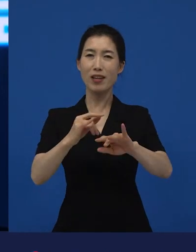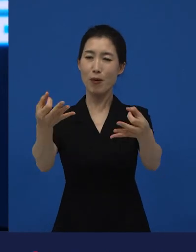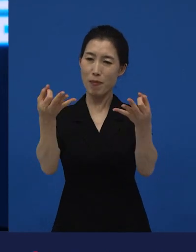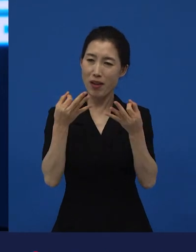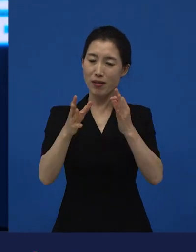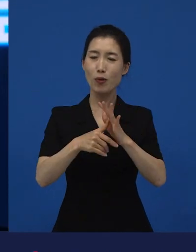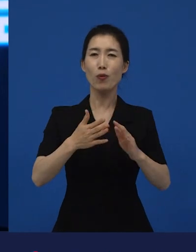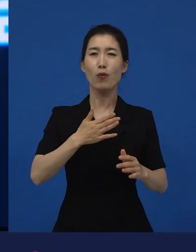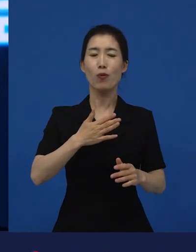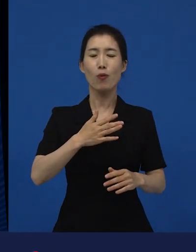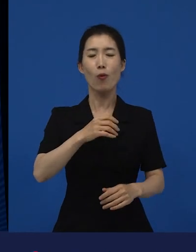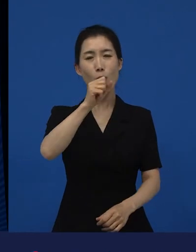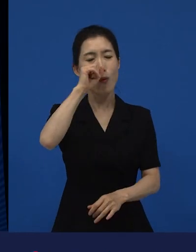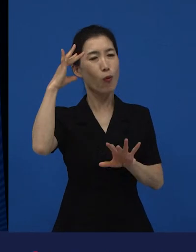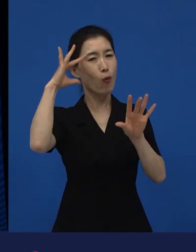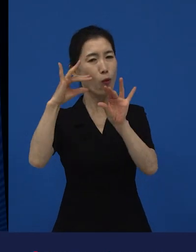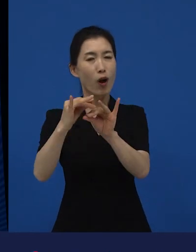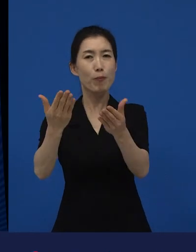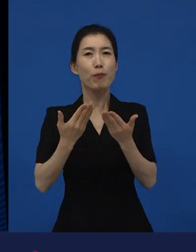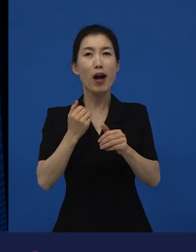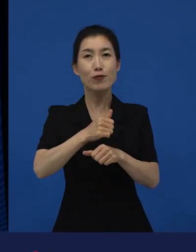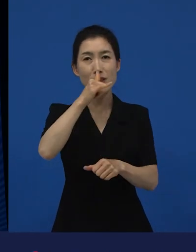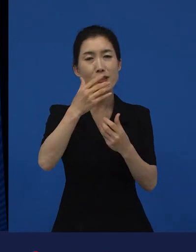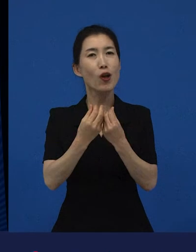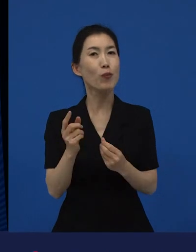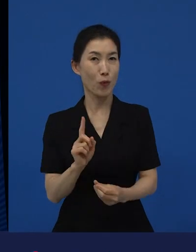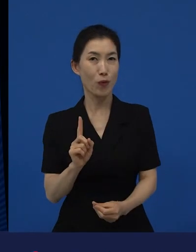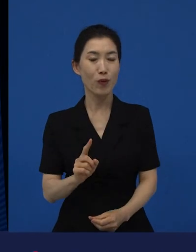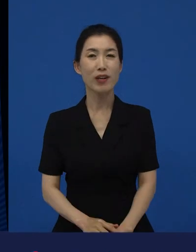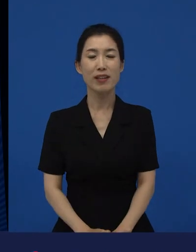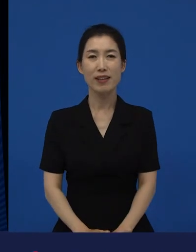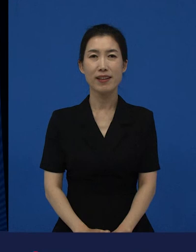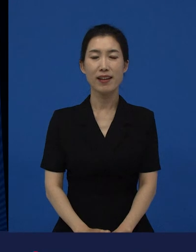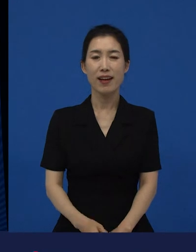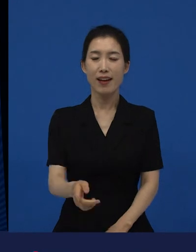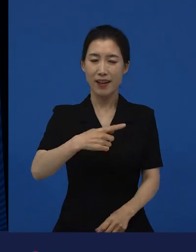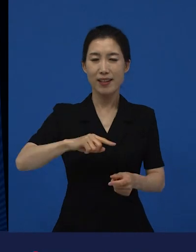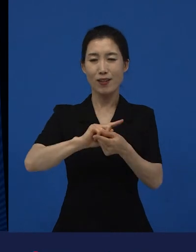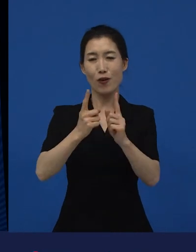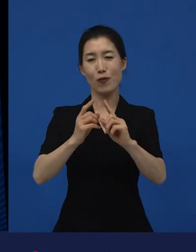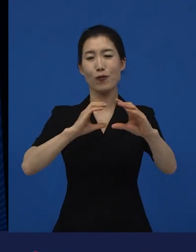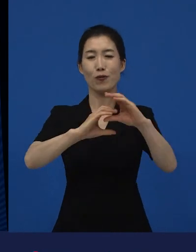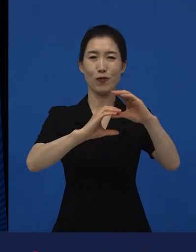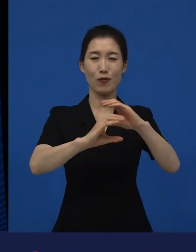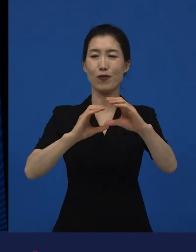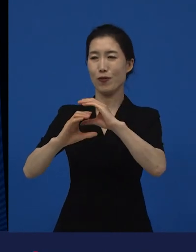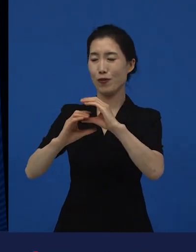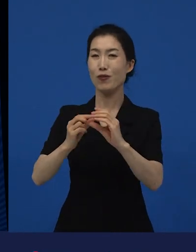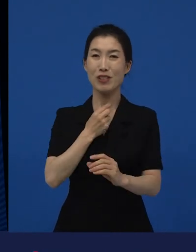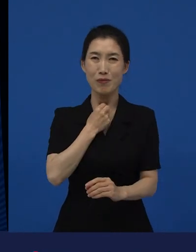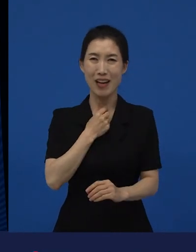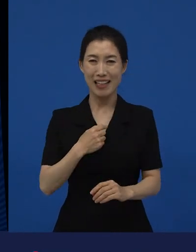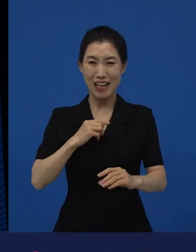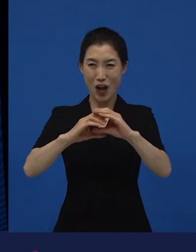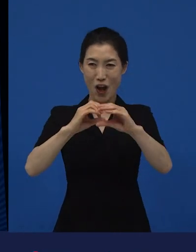그리고 그러한 이야기들이 소통하고 싶고 그래서 꼭 유명해지고 싶고 이런 게 아니라